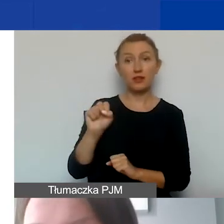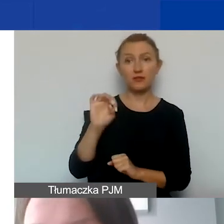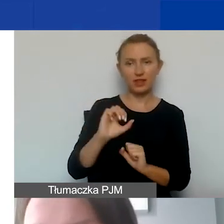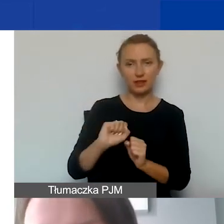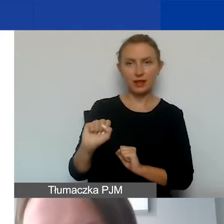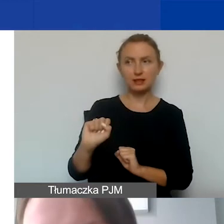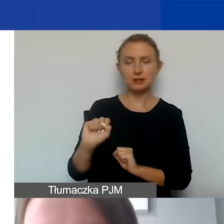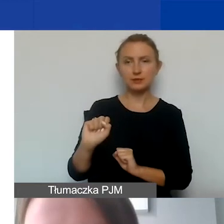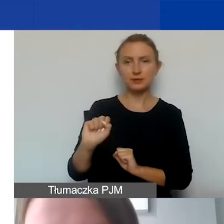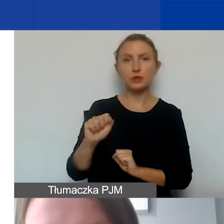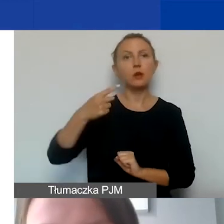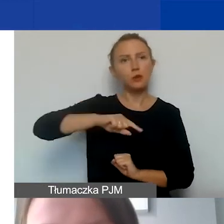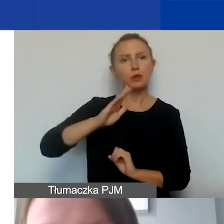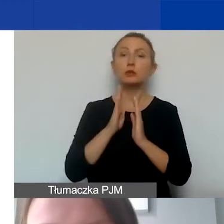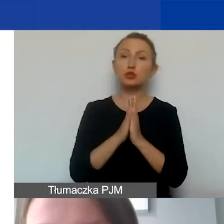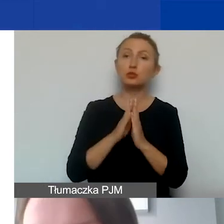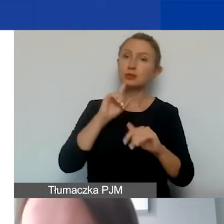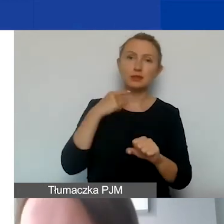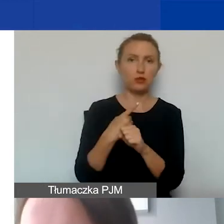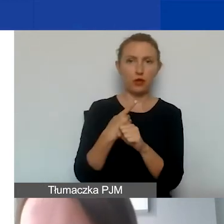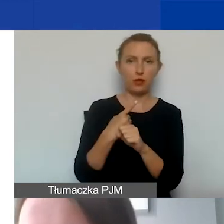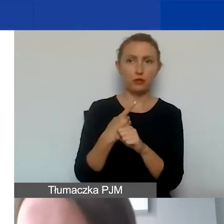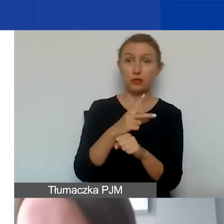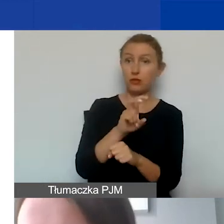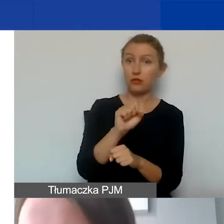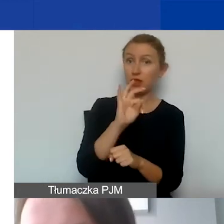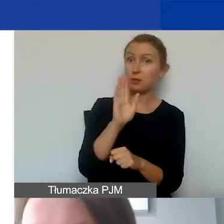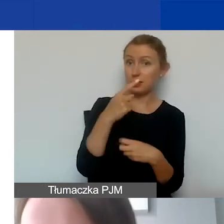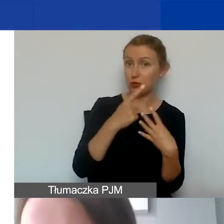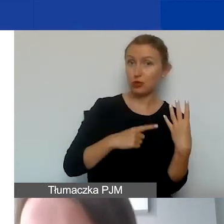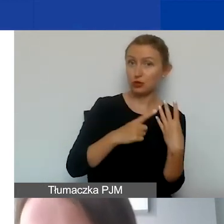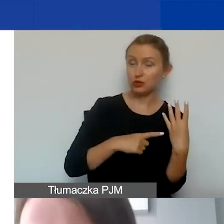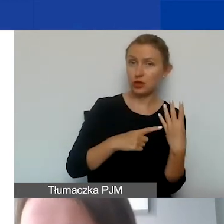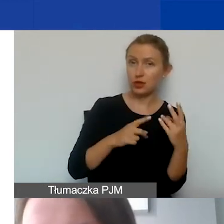żeby zdecydowały, czy VAT będzie rozliczany w ramach projektu